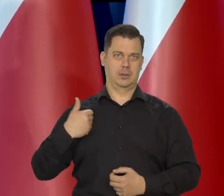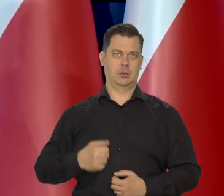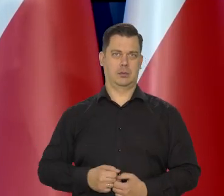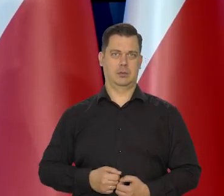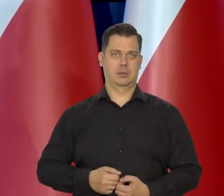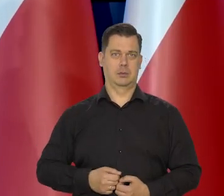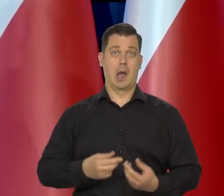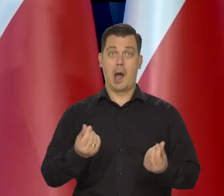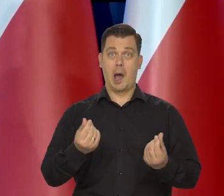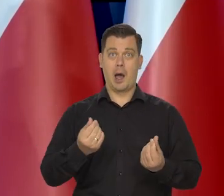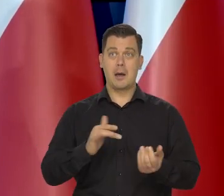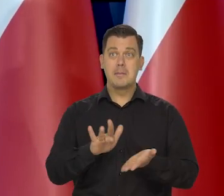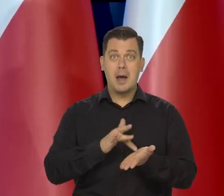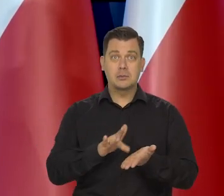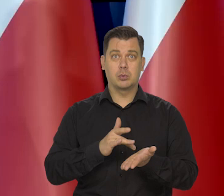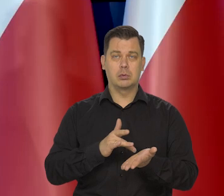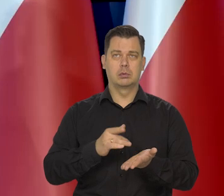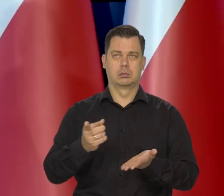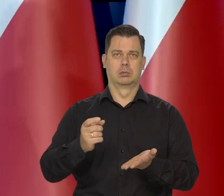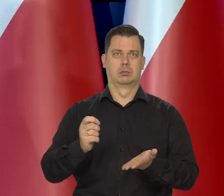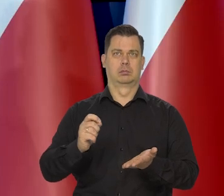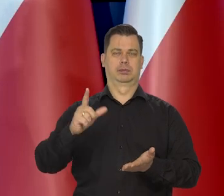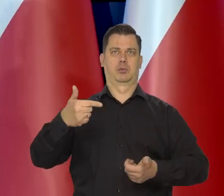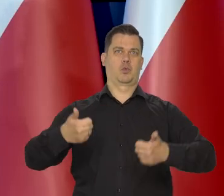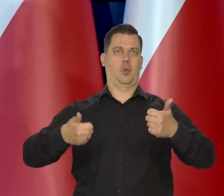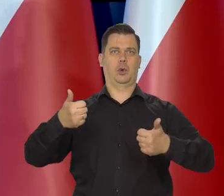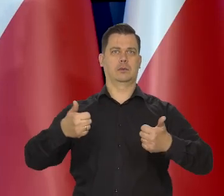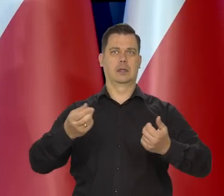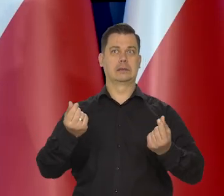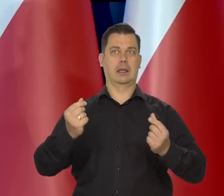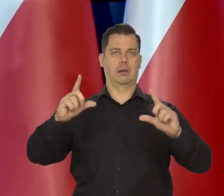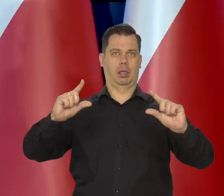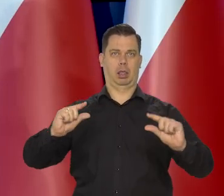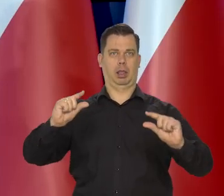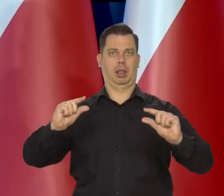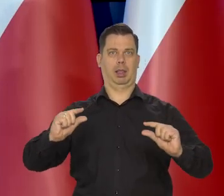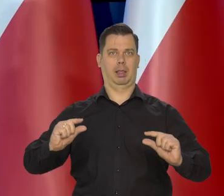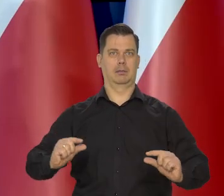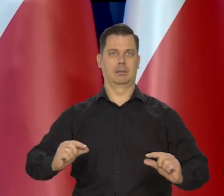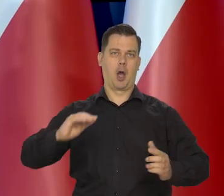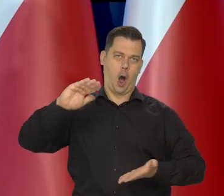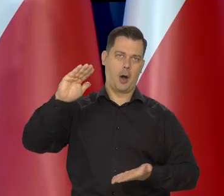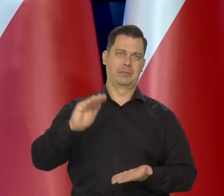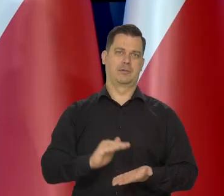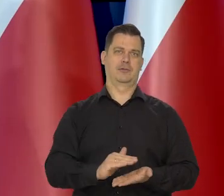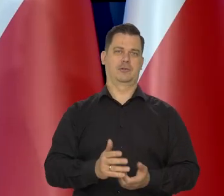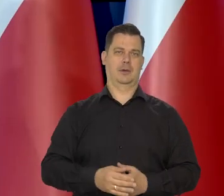Teraz jest problem, z tym że jest konkurencja. Kto bardziej obniży ceny masła.